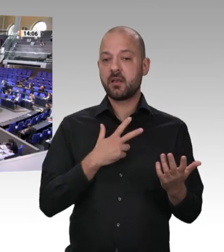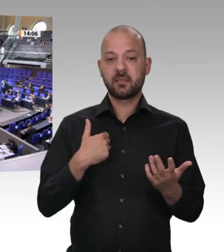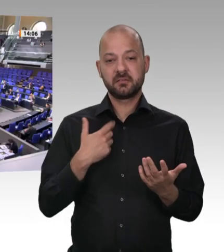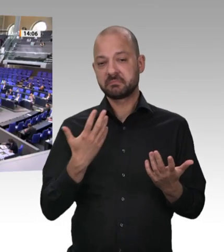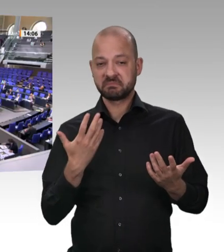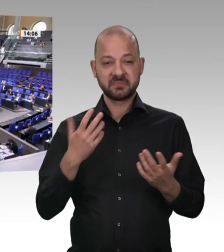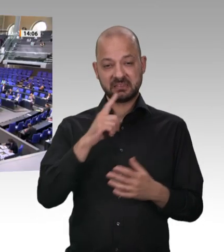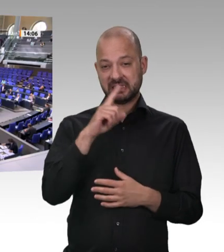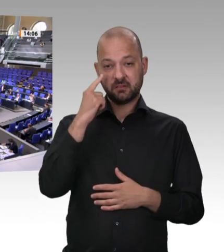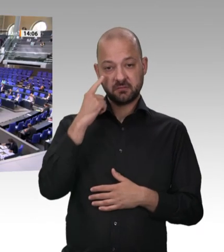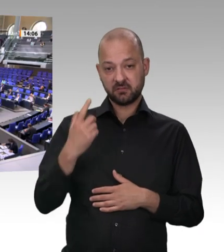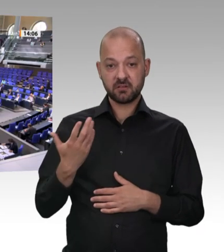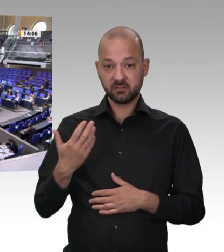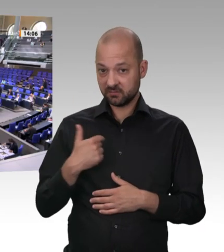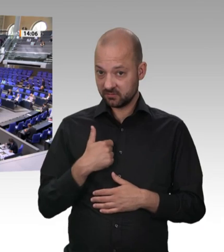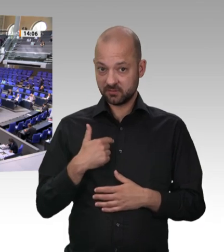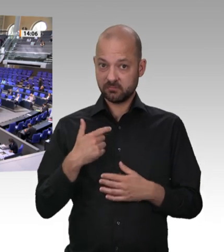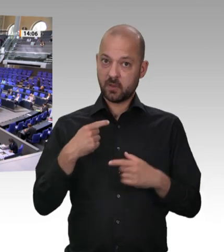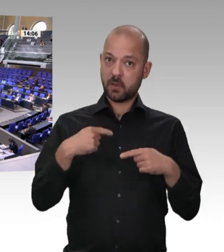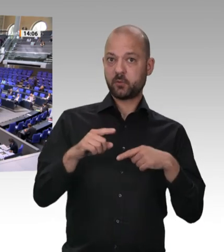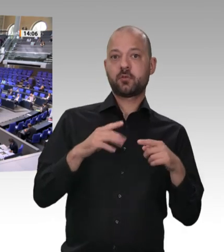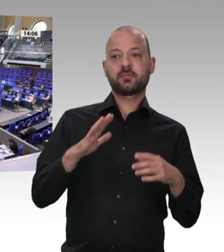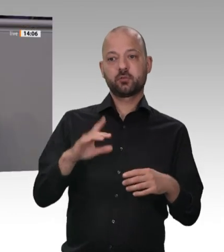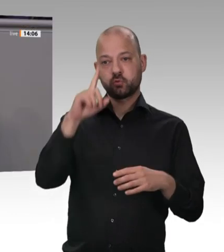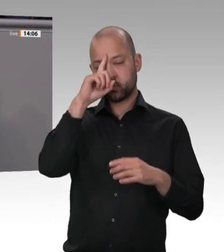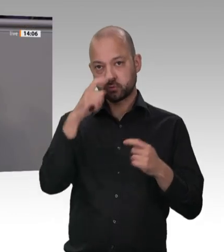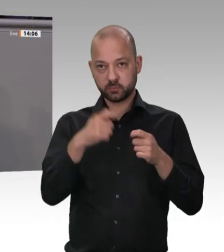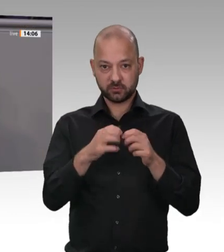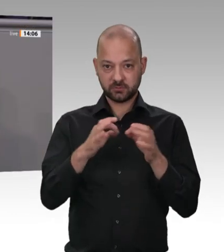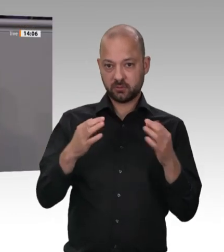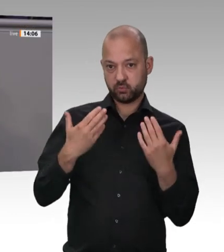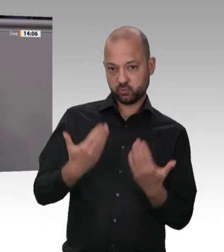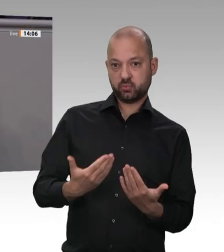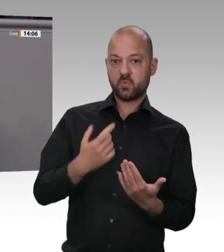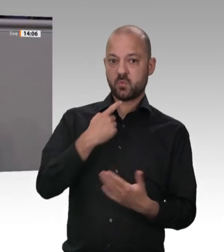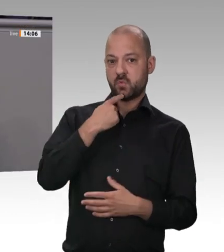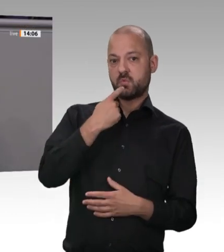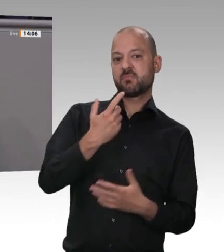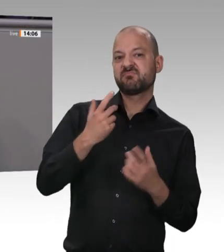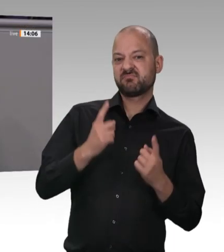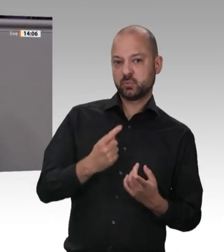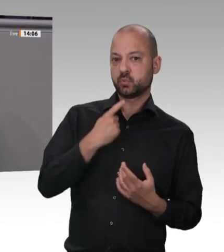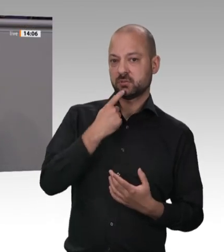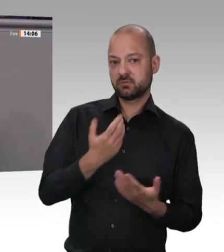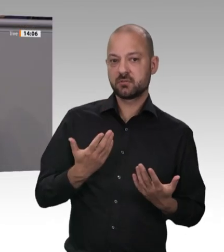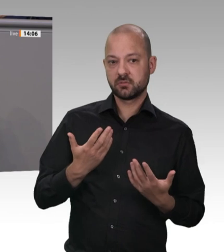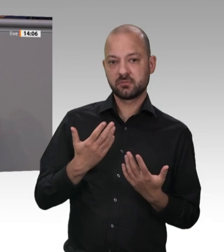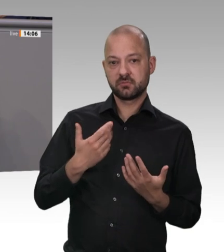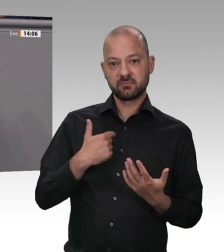wir dort erleben, ist ein Rückschritt in die Zeit des Frühkapitalismus; es ist eine Form des modernen